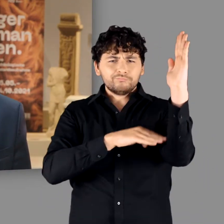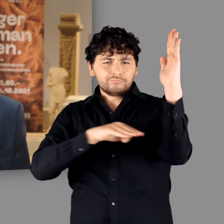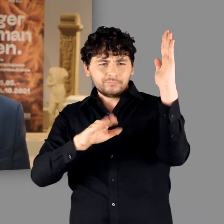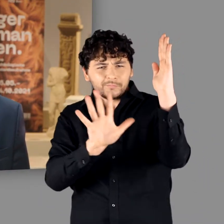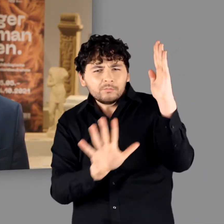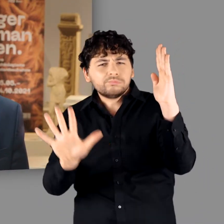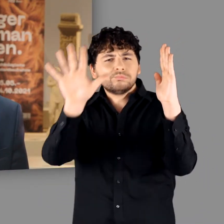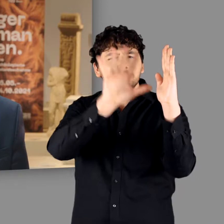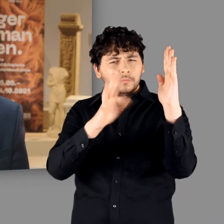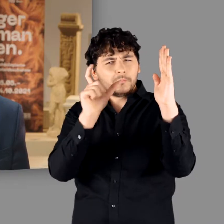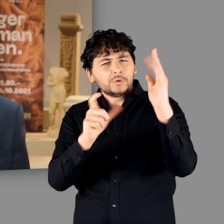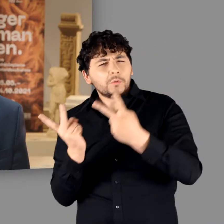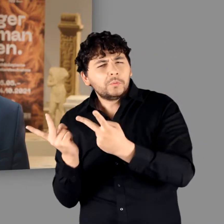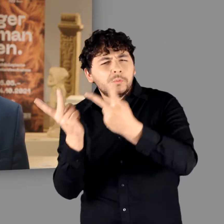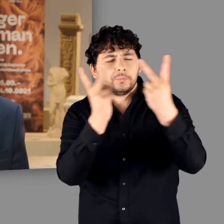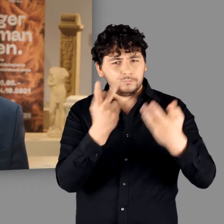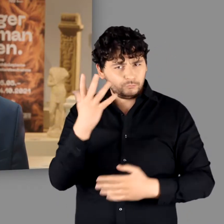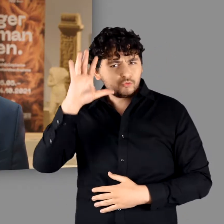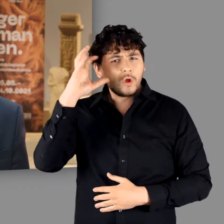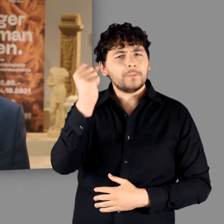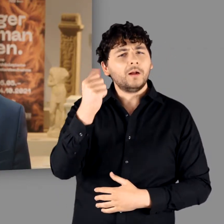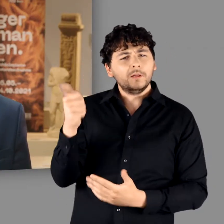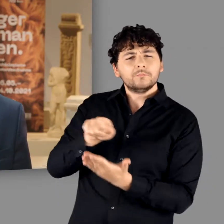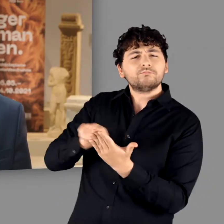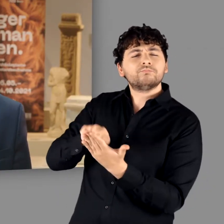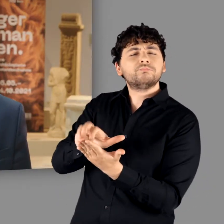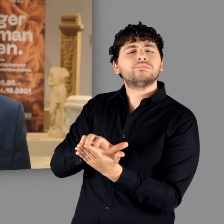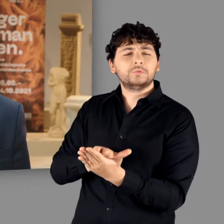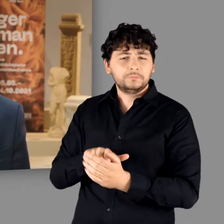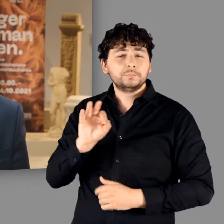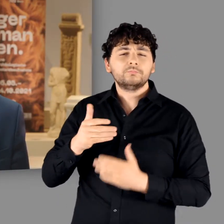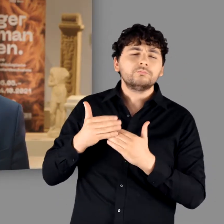mit dem Namen „Germani“ geschaffen hatte, verfasste etwa 150 Jahre später